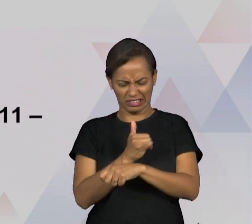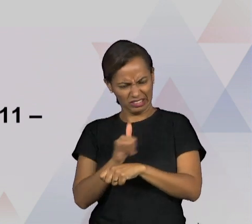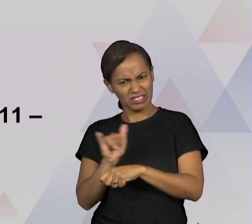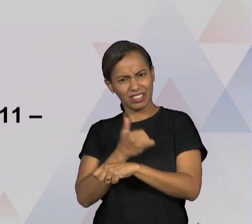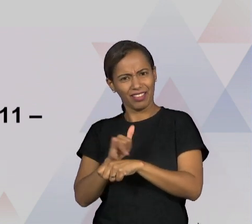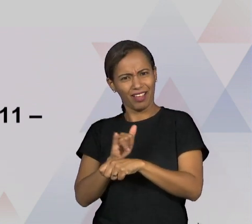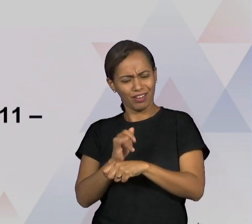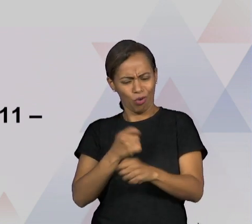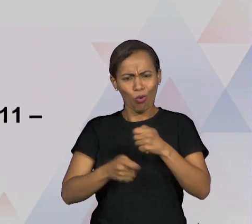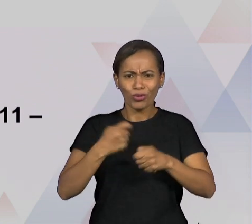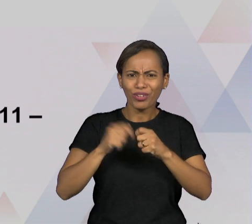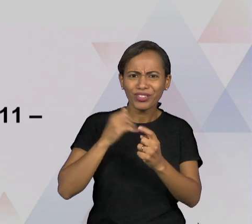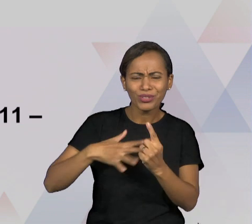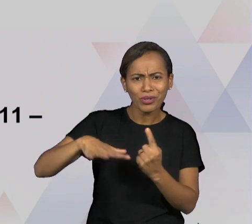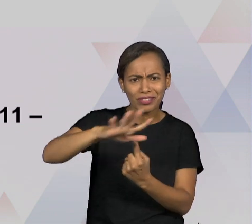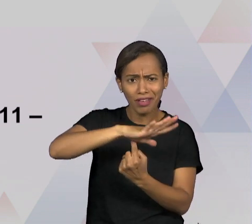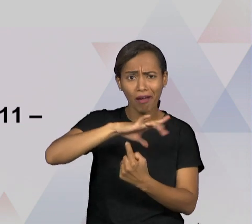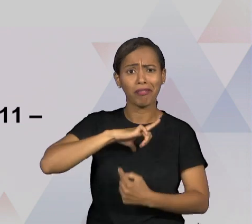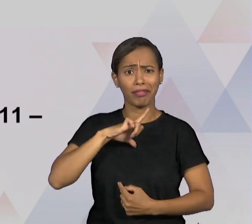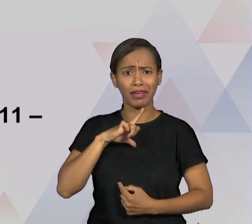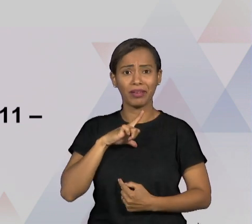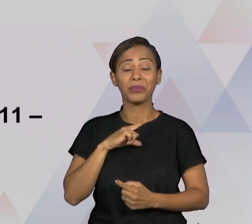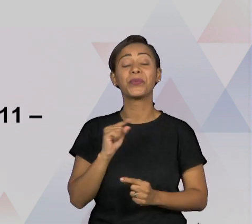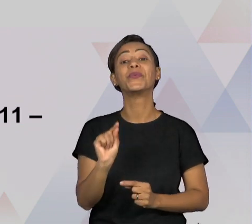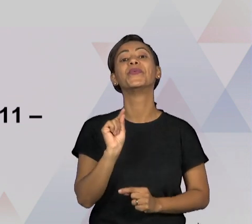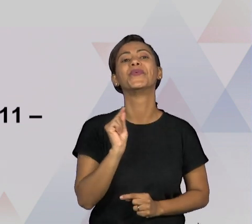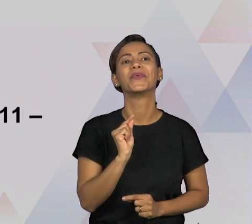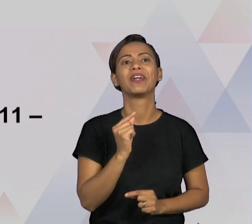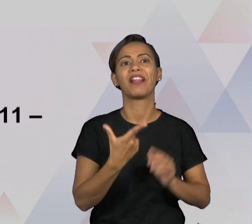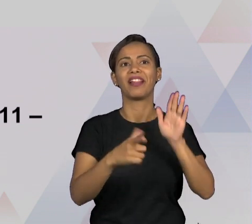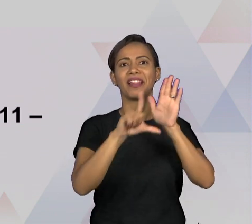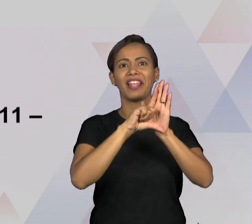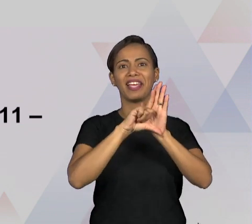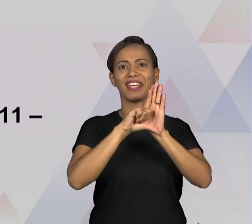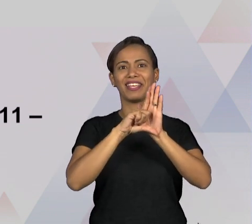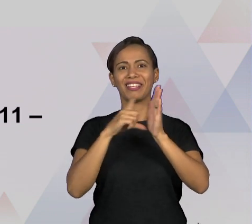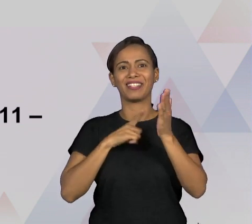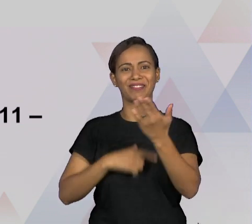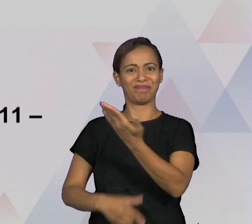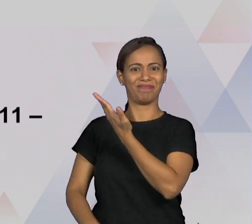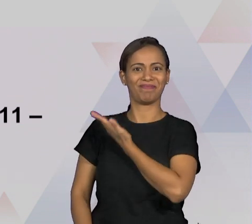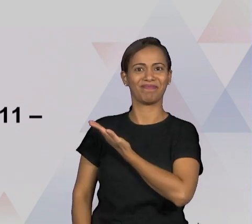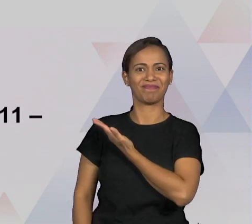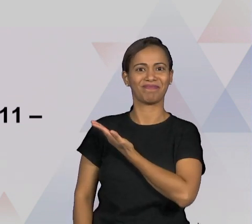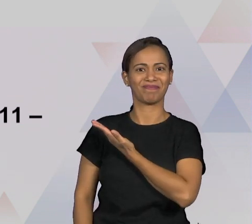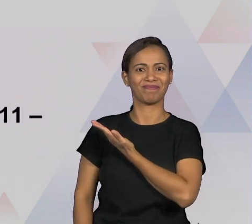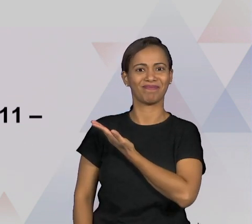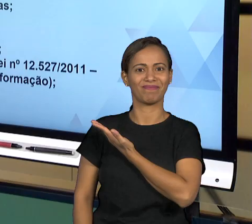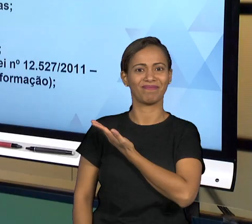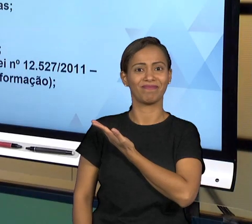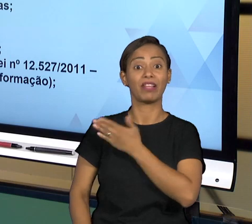GENTE MENCIONA A LEI 12.527/2011 QUE É A LEI DE ACESSO À INFORMAÇÃO, É UMA FERRAMENTA DE